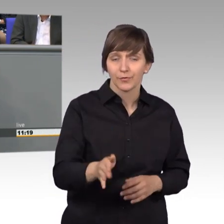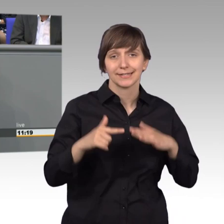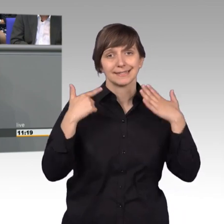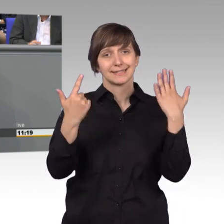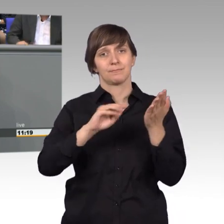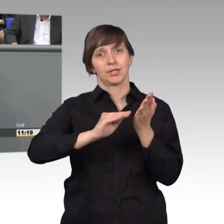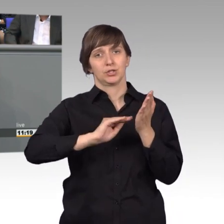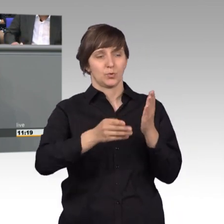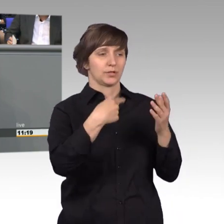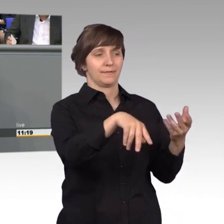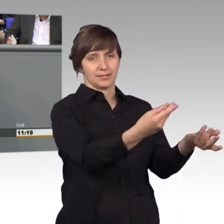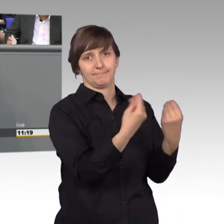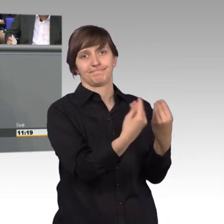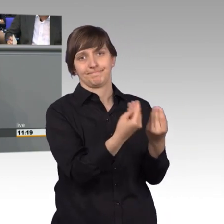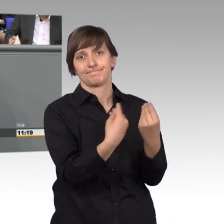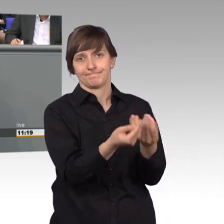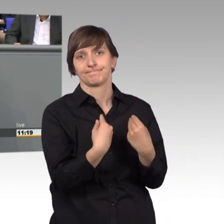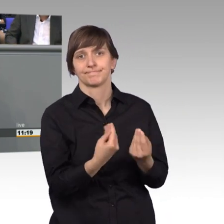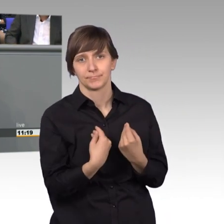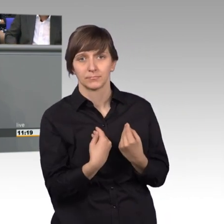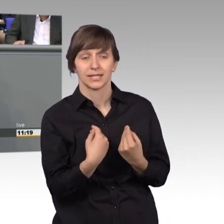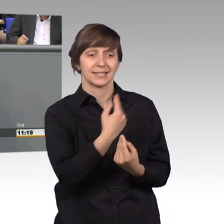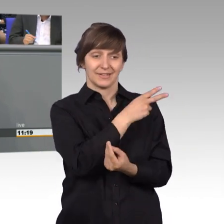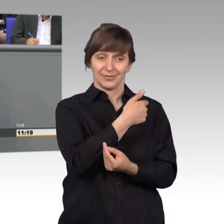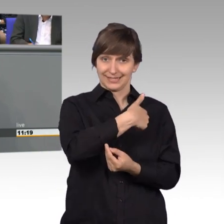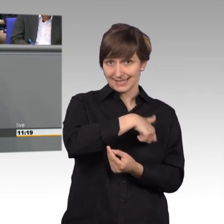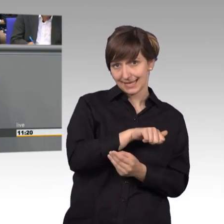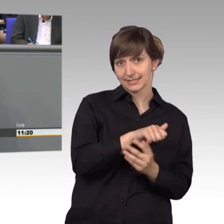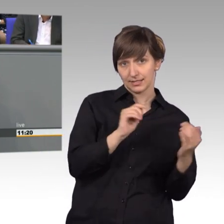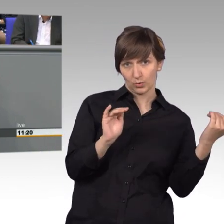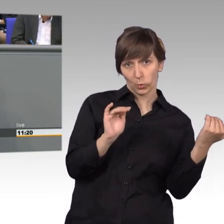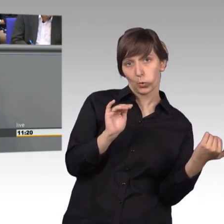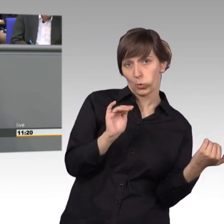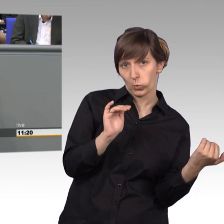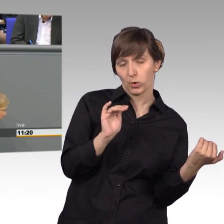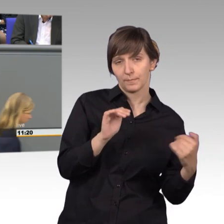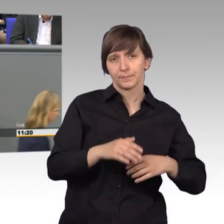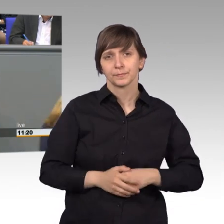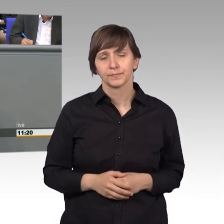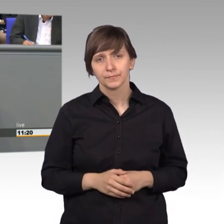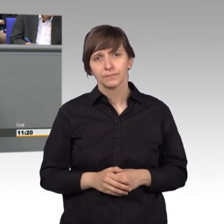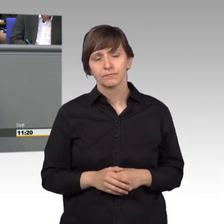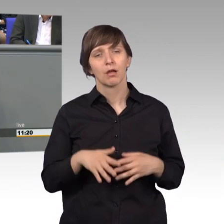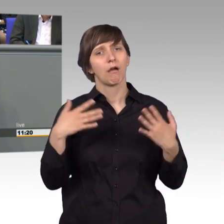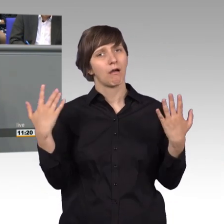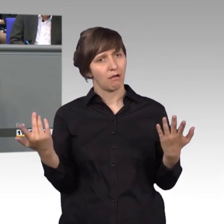Das war etwas mehr als im Jahre 2016. Und ja, mit Erstaunen muss man doch feststellen, wenn man den Bericht liest,